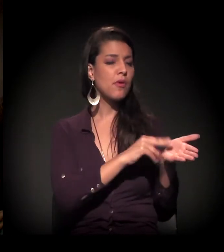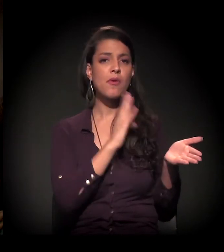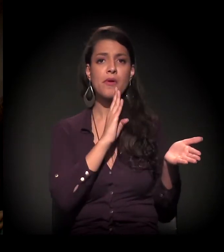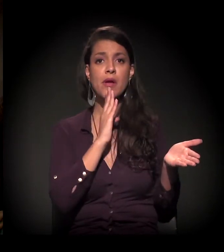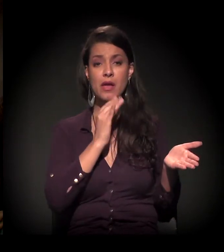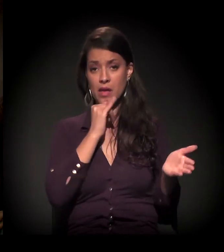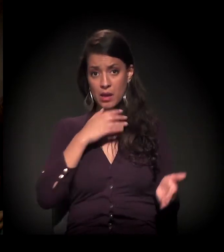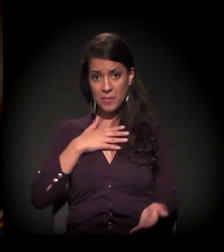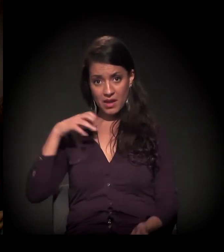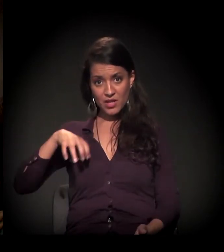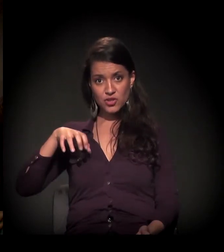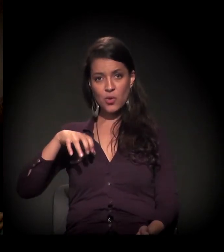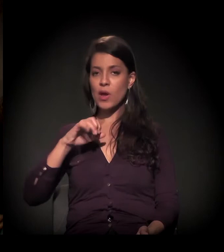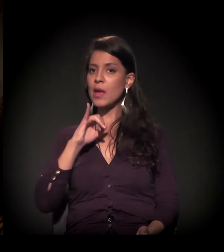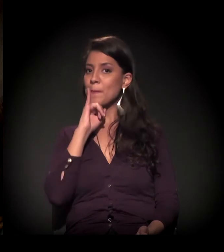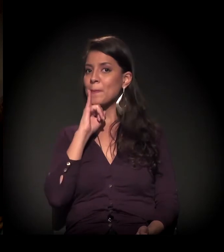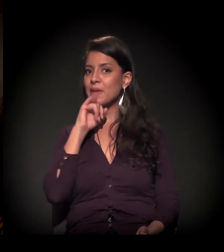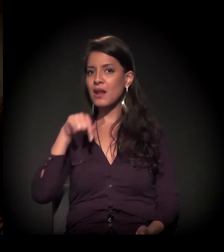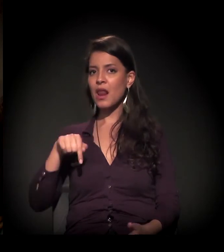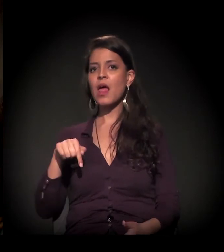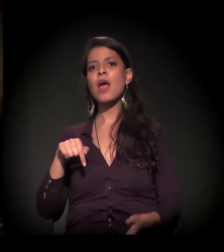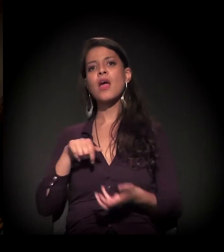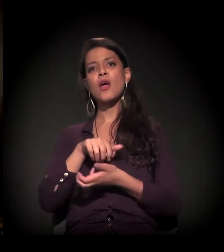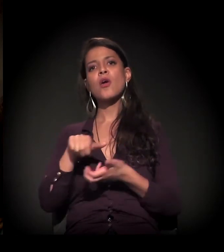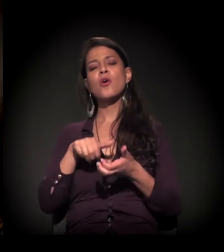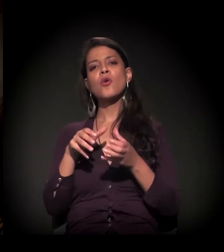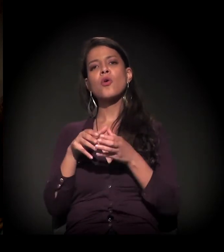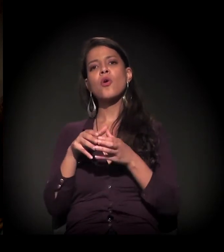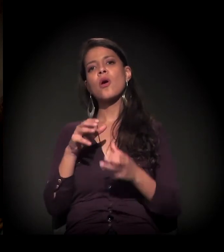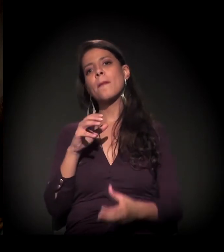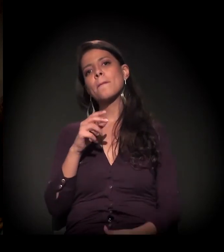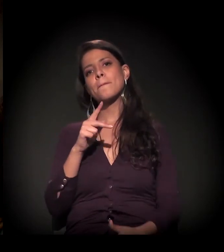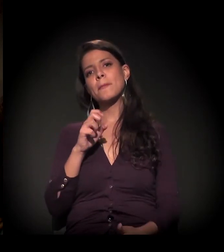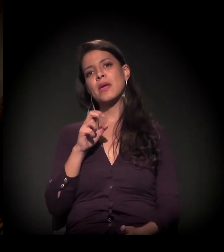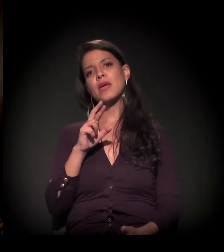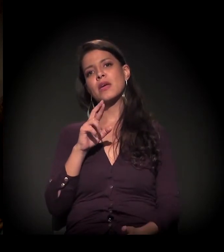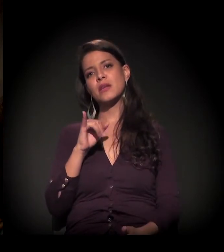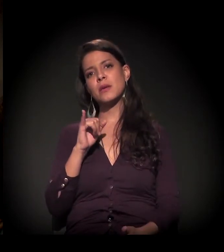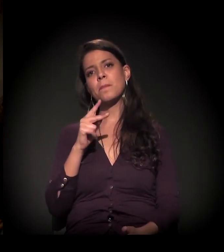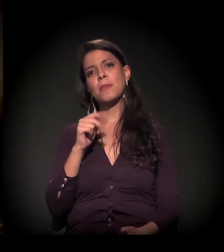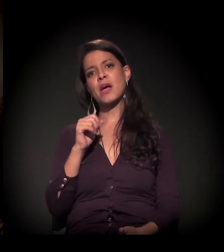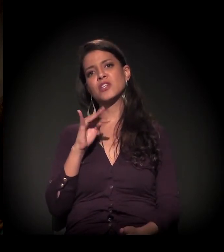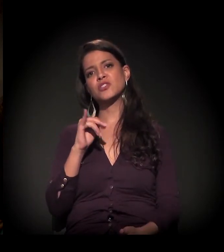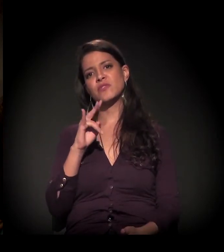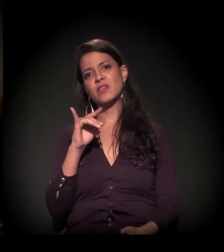Na minha região, por exemplo, lá no Ipiranga, é o coletivo Perifa Atividade que se reúne e a gente participa.